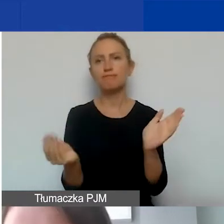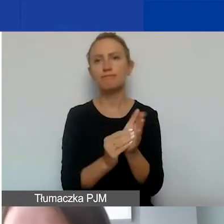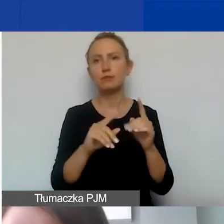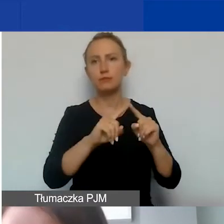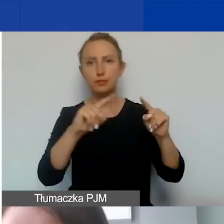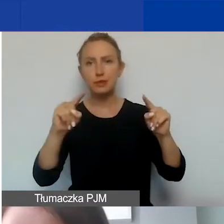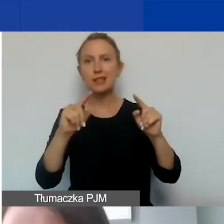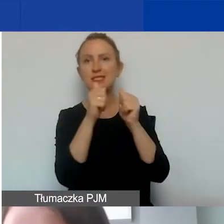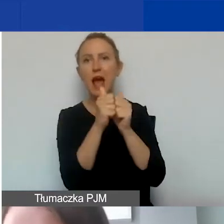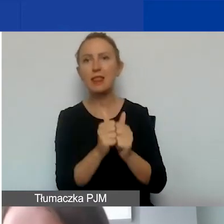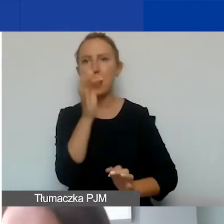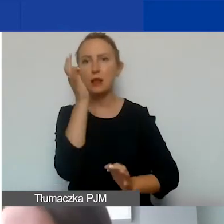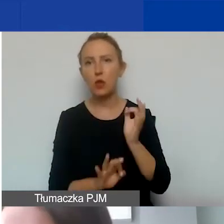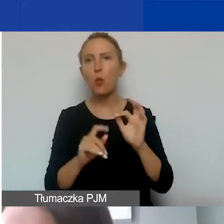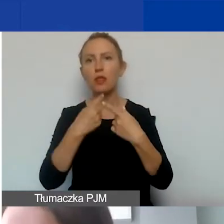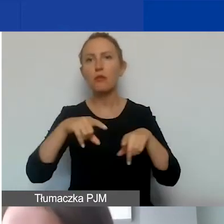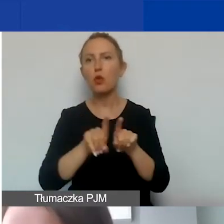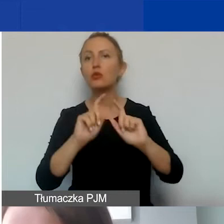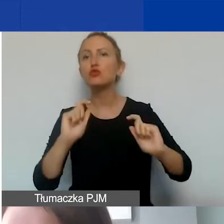które zostaną realizowane w ramach tej umowy,